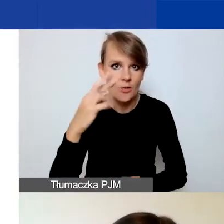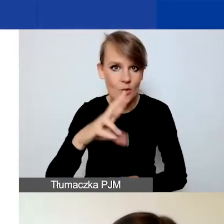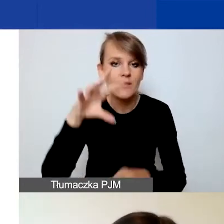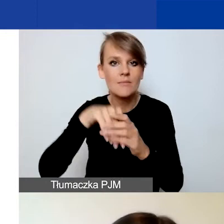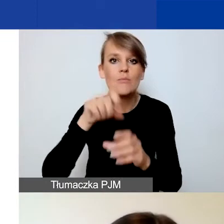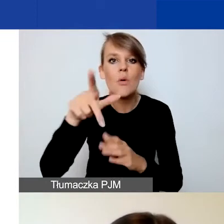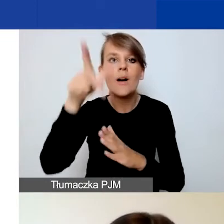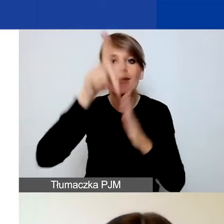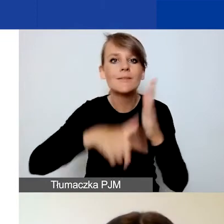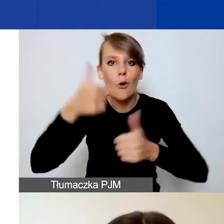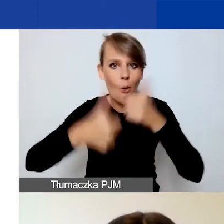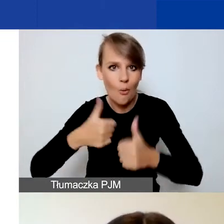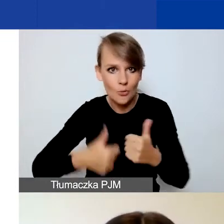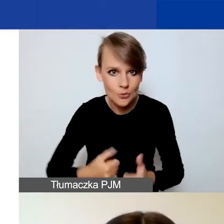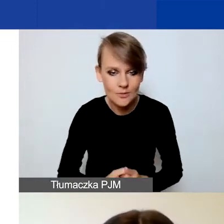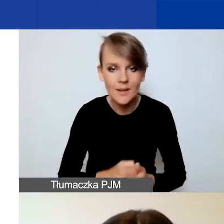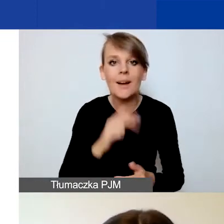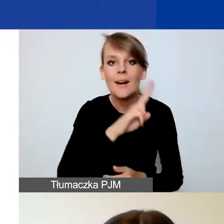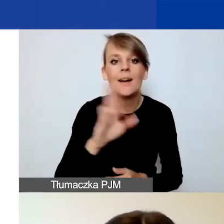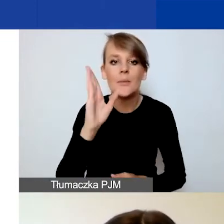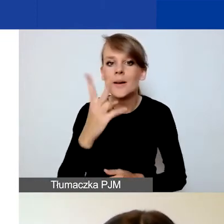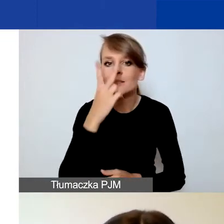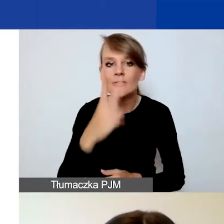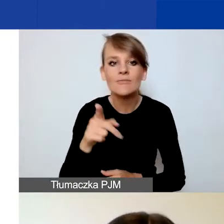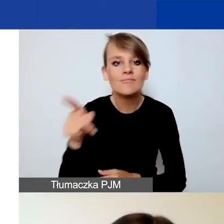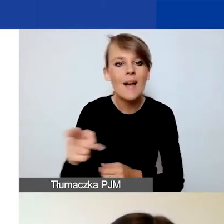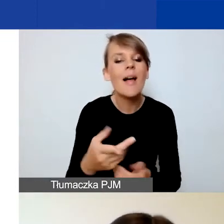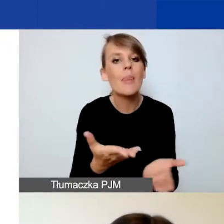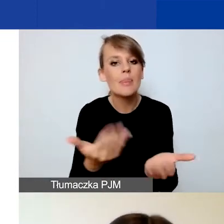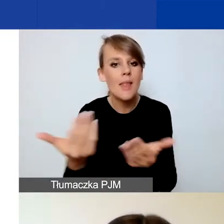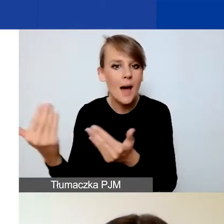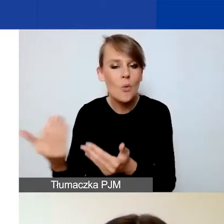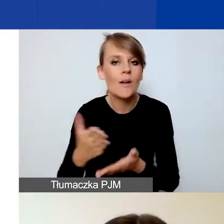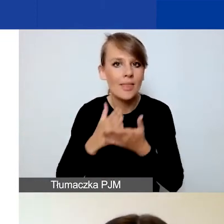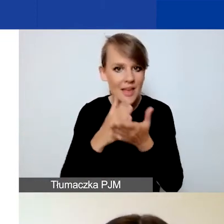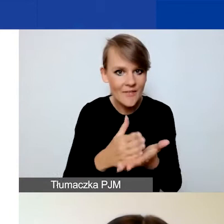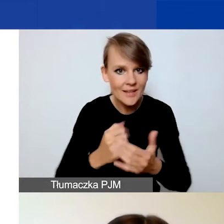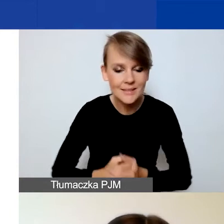Dla wszystkich będzie widoczny nabór interwencyjny - ten na górze. Natomiast dla tych z państwa,